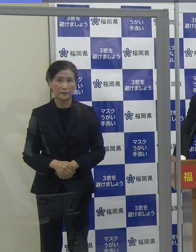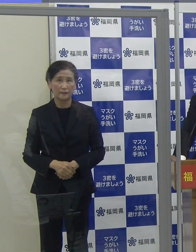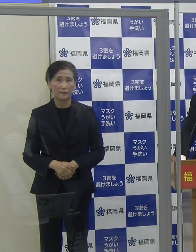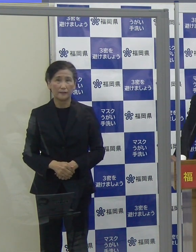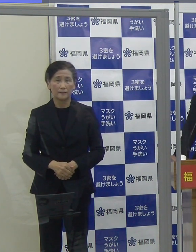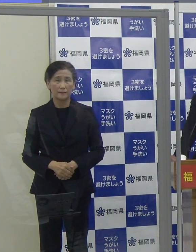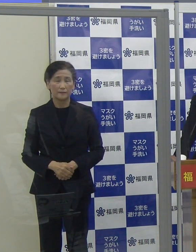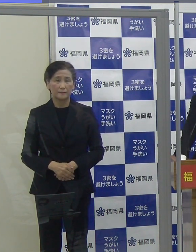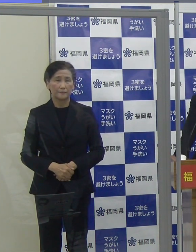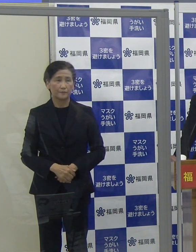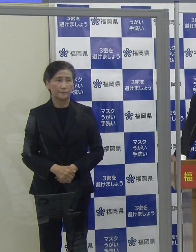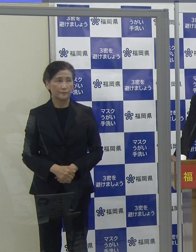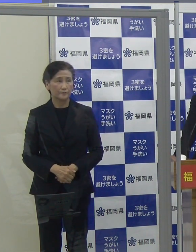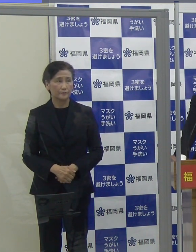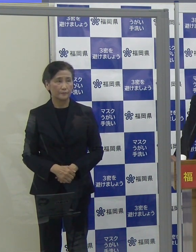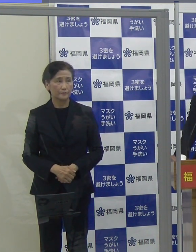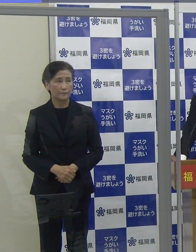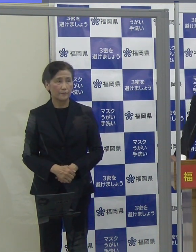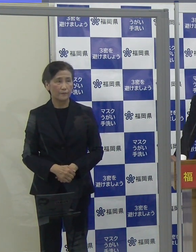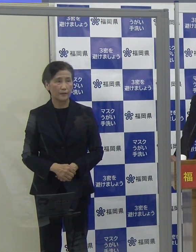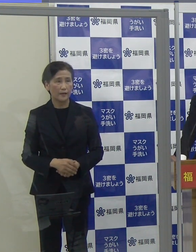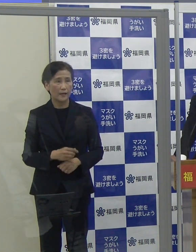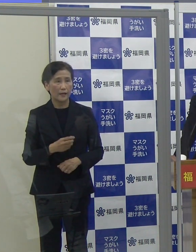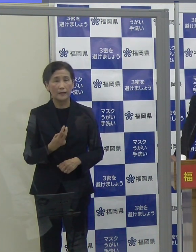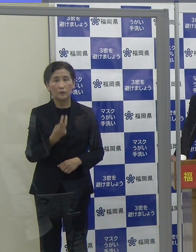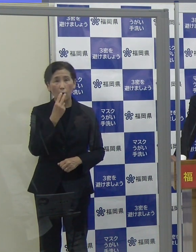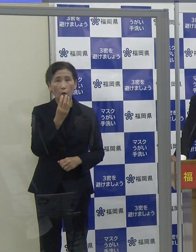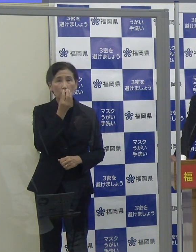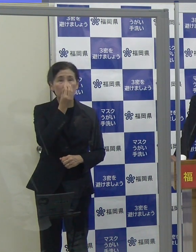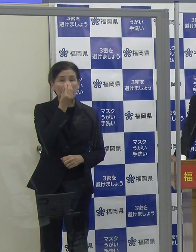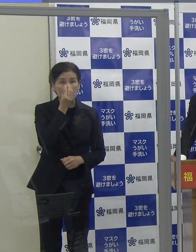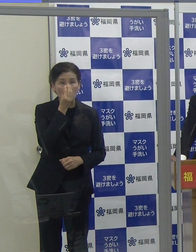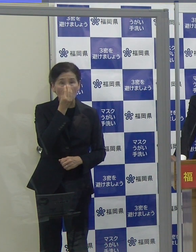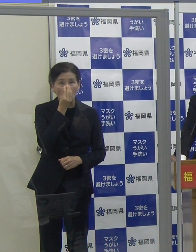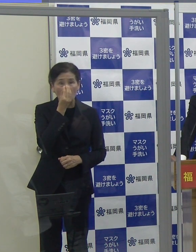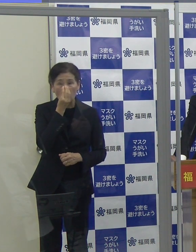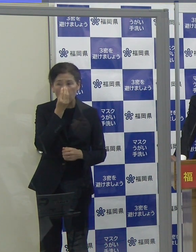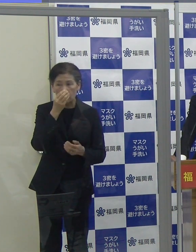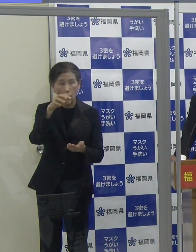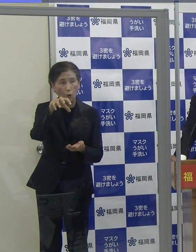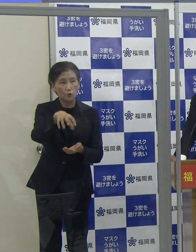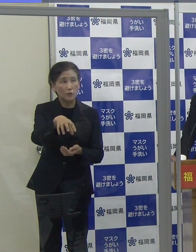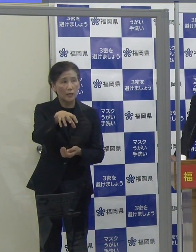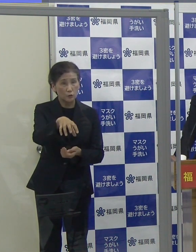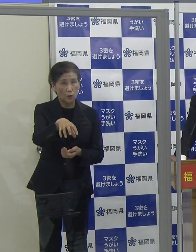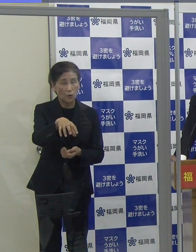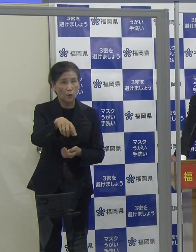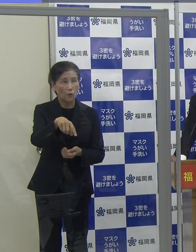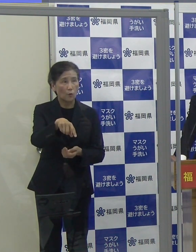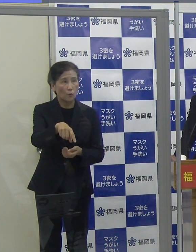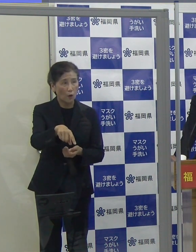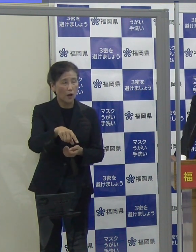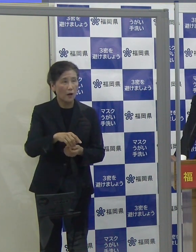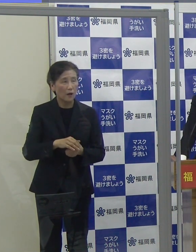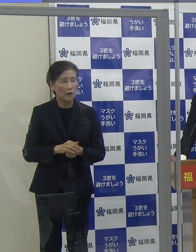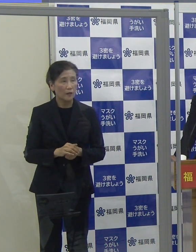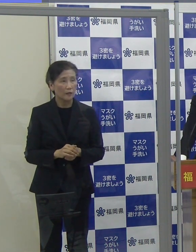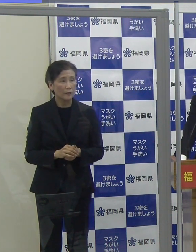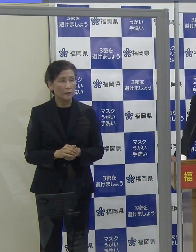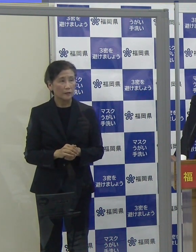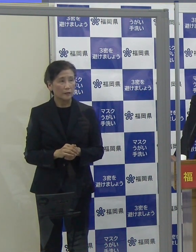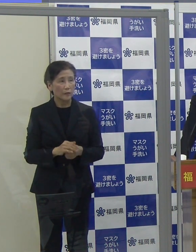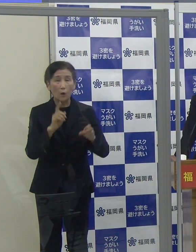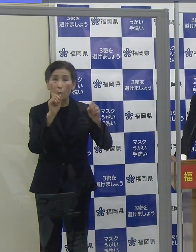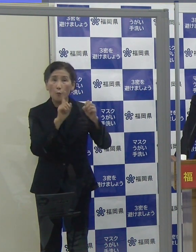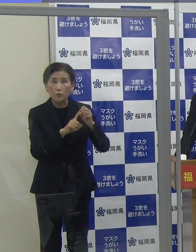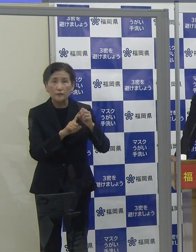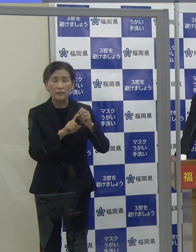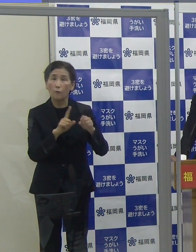（読売新聞）酸素投与ステーションについてですが、病床ではなく、一時預りを開設されるのは、どういった狙いがあるのでしょうか。